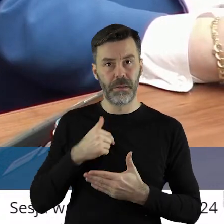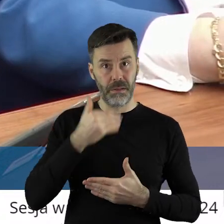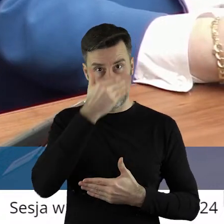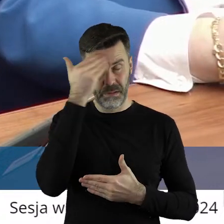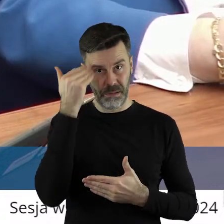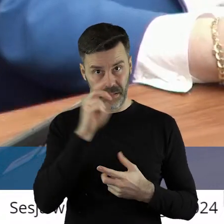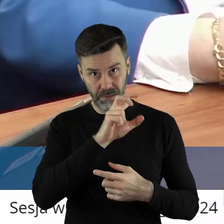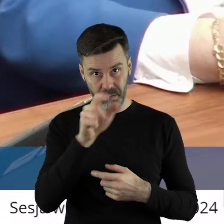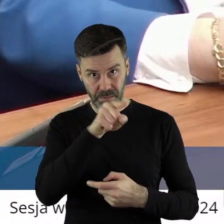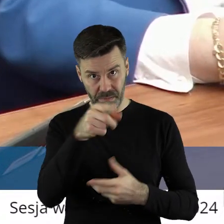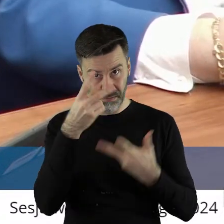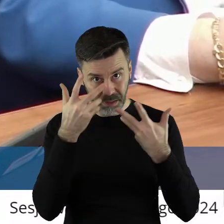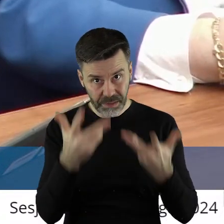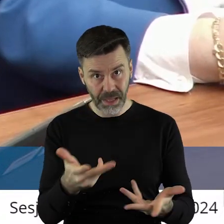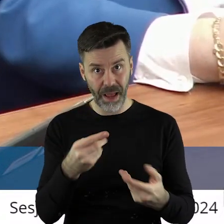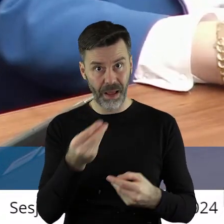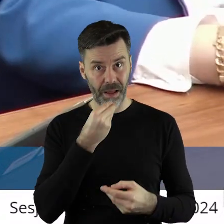czy takie rzeczy chcemy